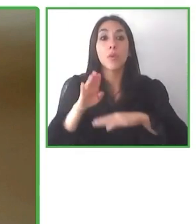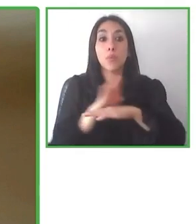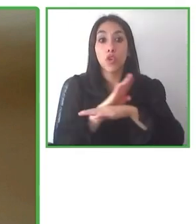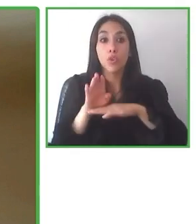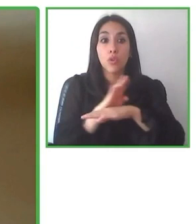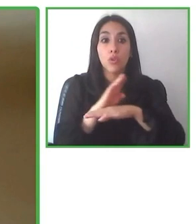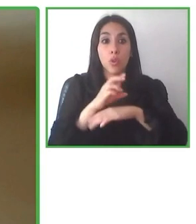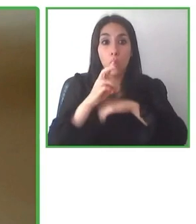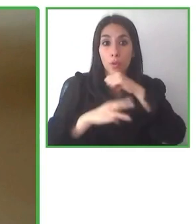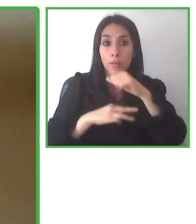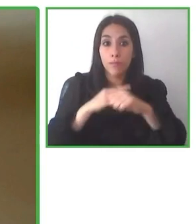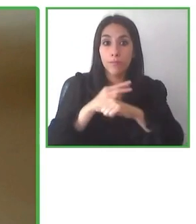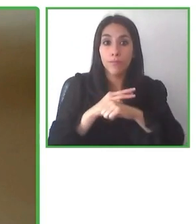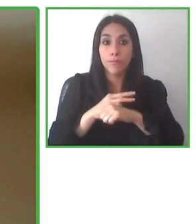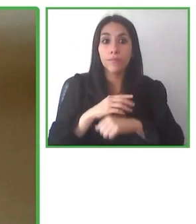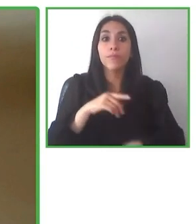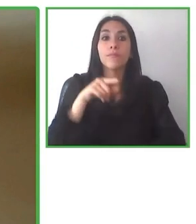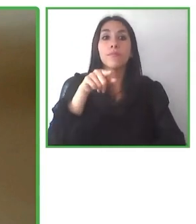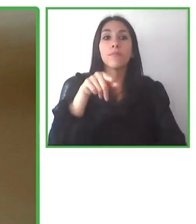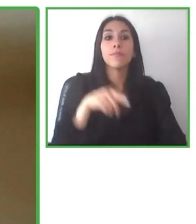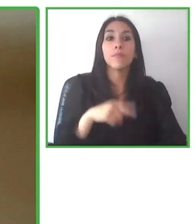Es un equipo internacional con muchas personas.